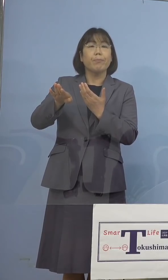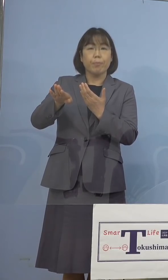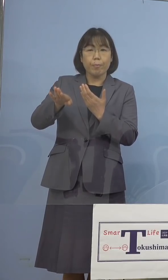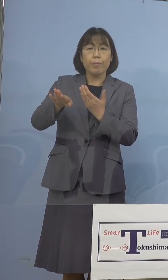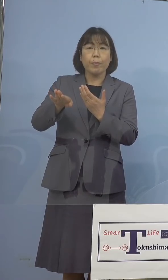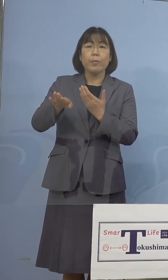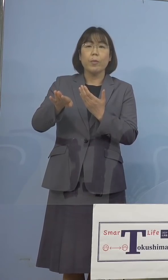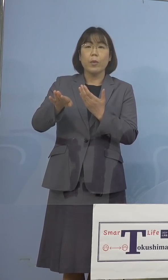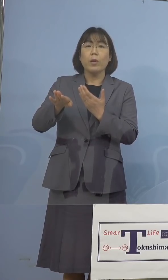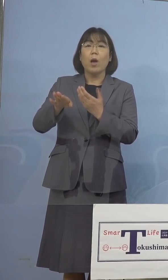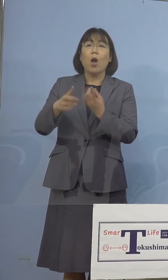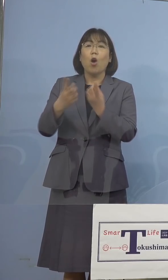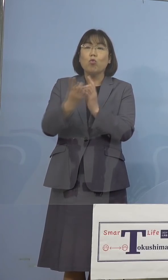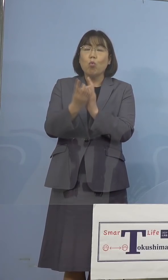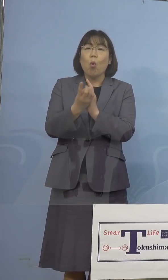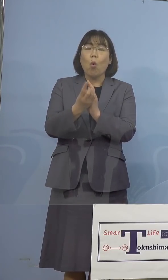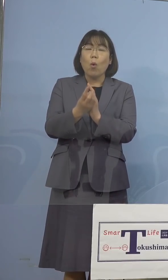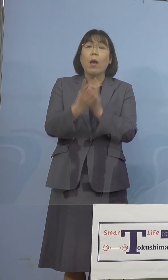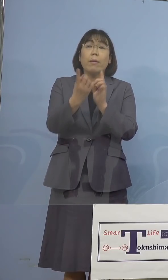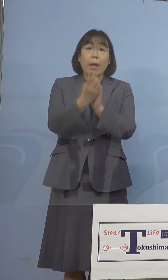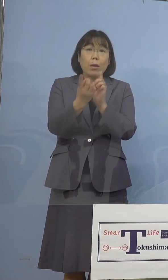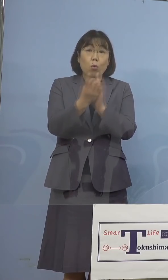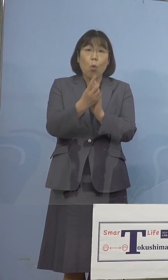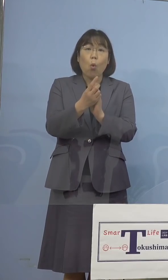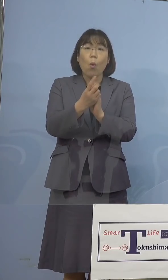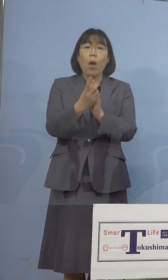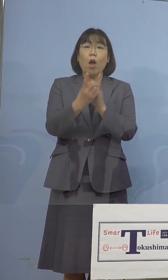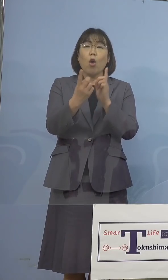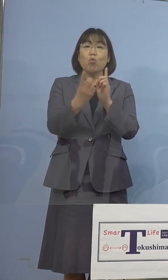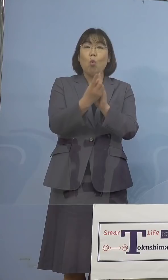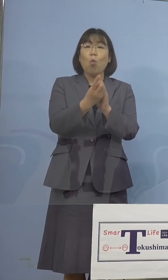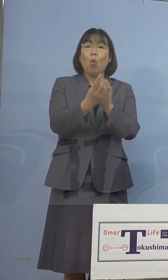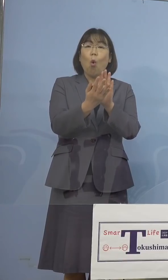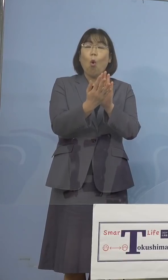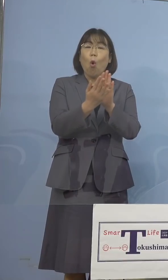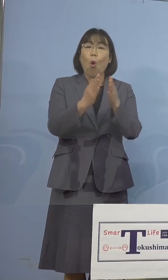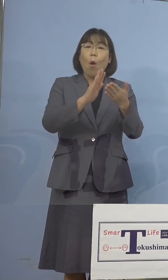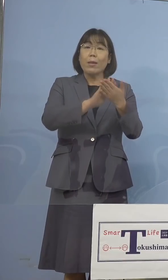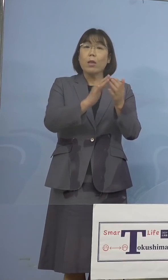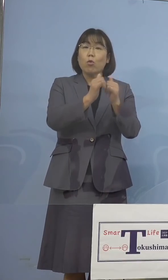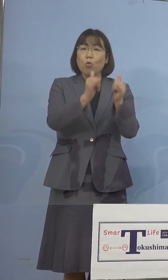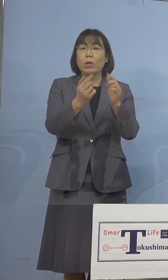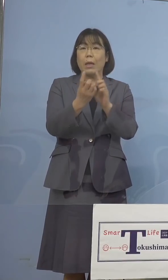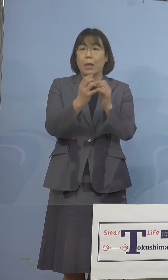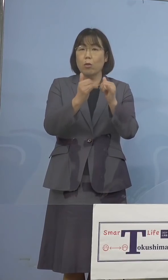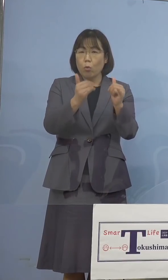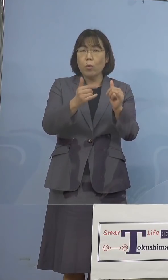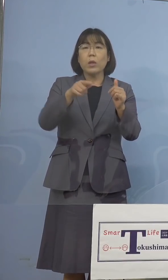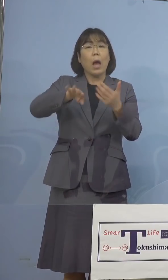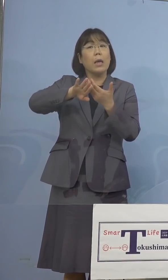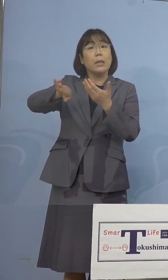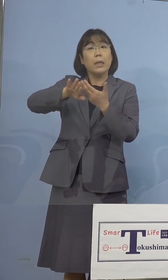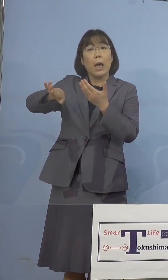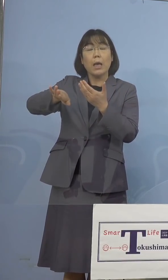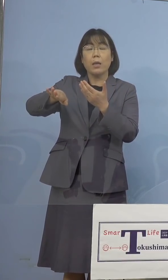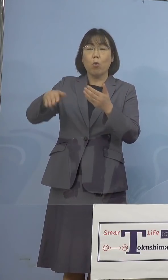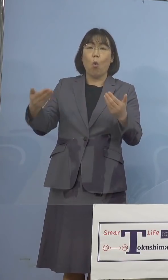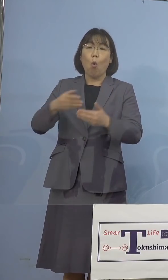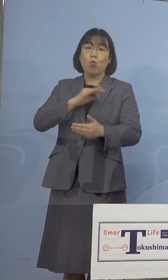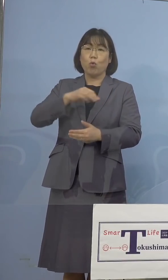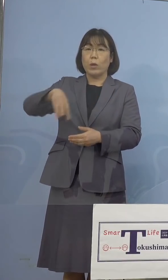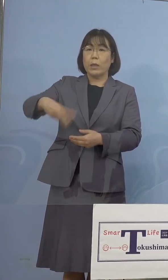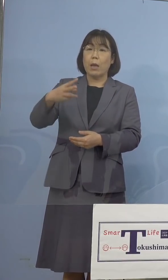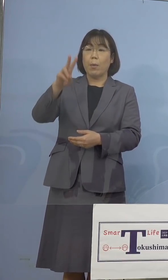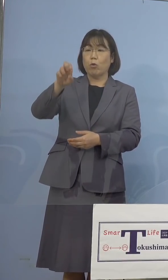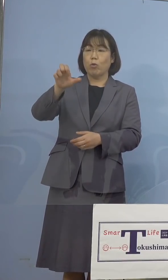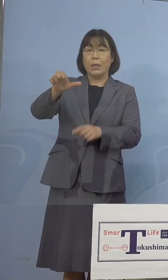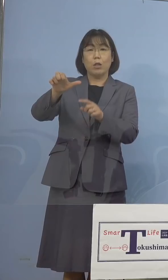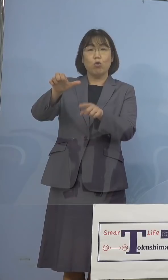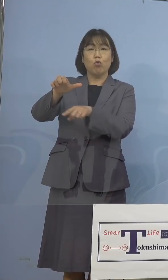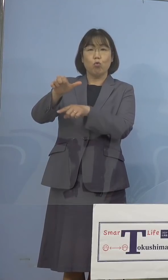濃厚接触者、接触者ということですから それ以外の職員325名を対象に、一斉検査を